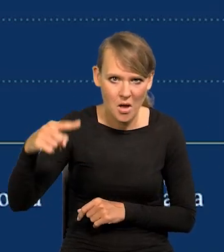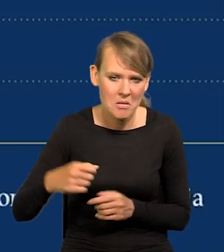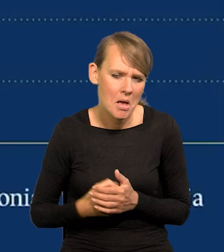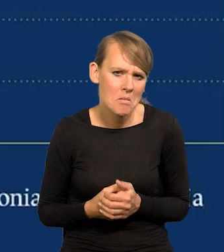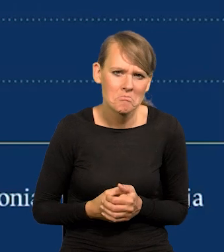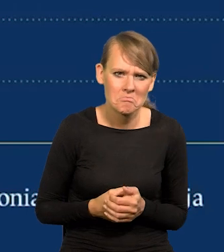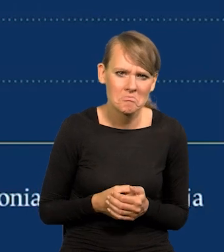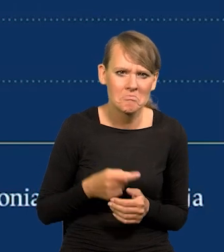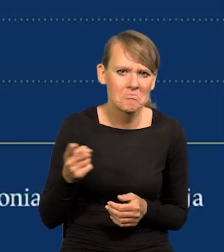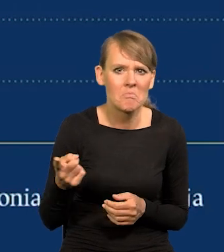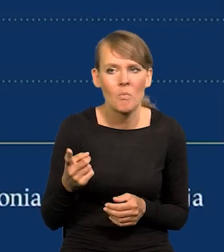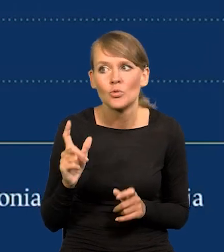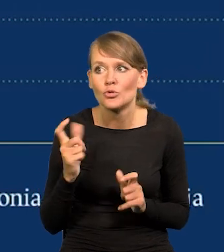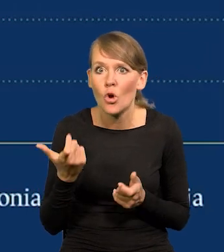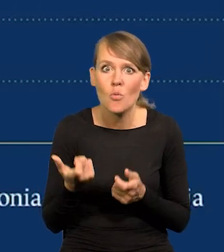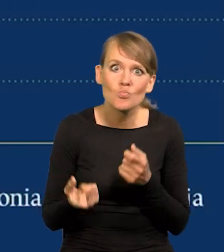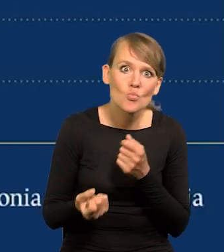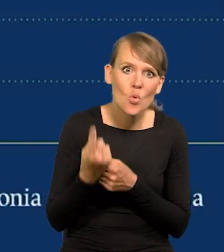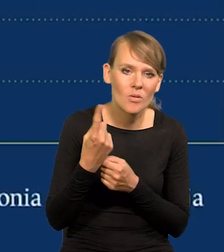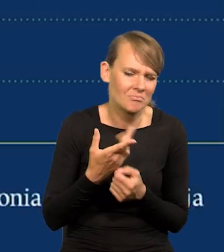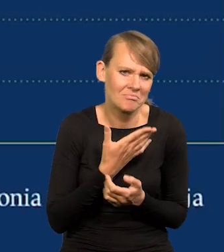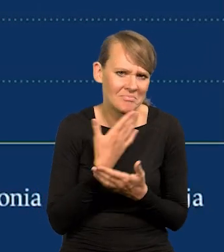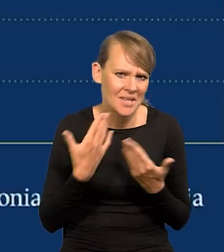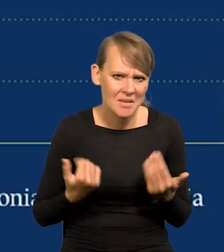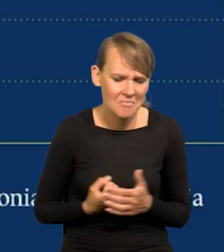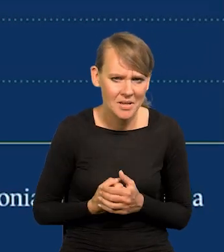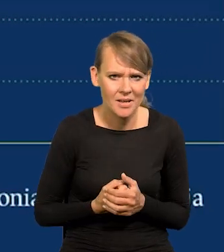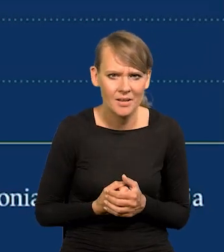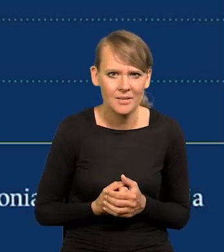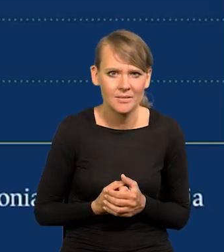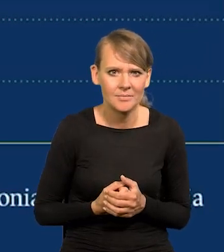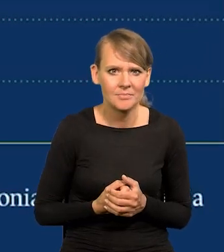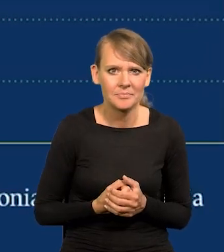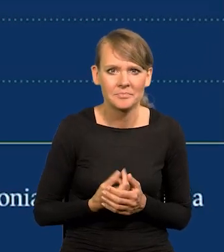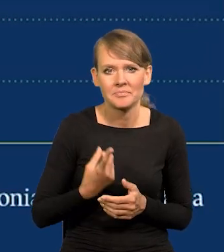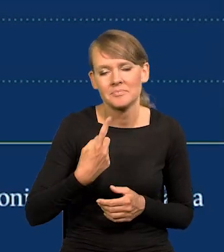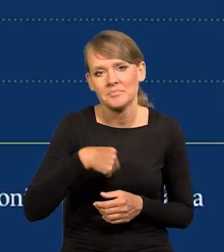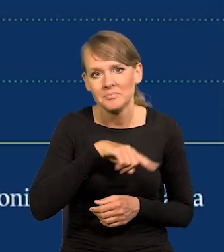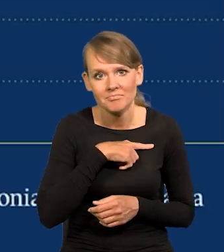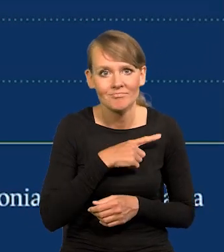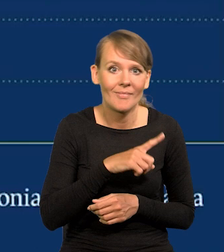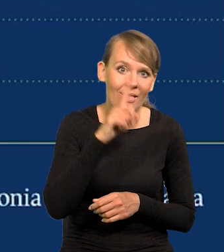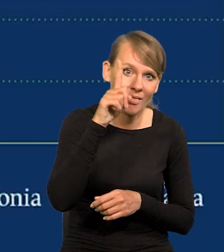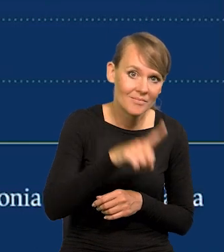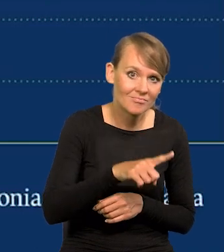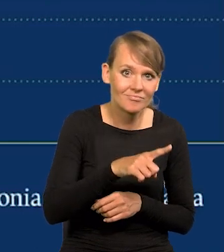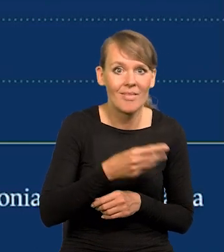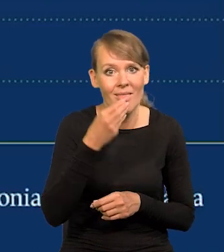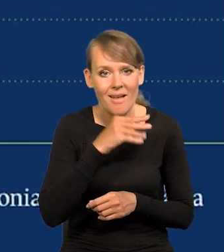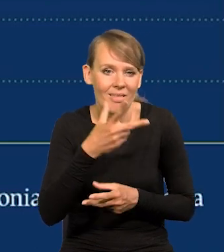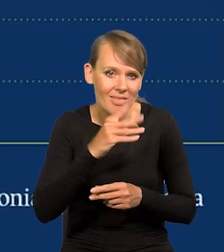Nie ma nic szczególnego w naszej inflacji. Nie należymy do liderów, nie należymy do tych co najmniej.